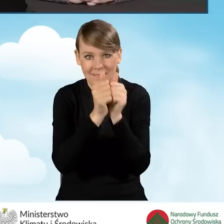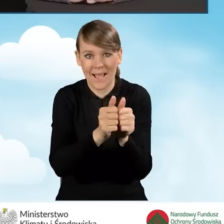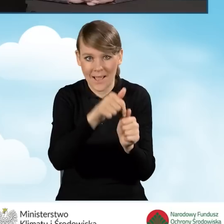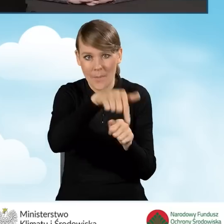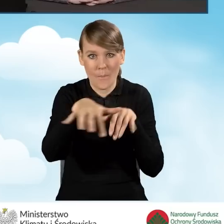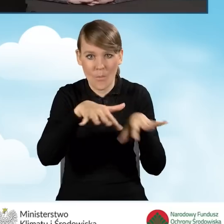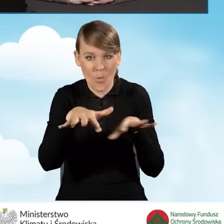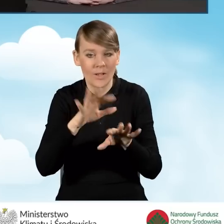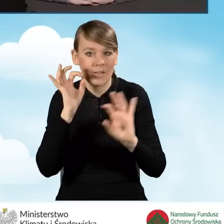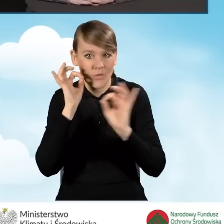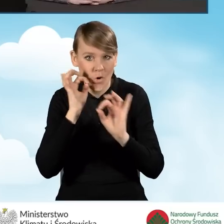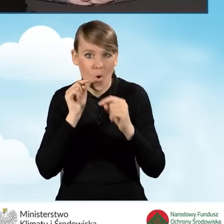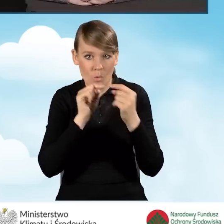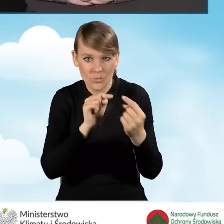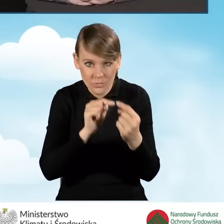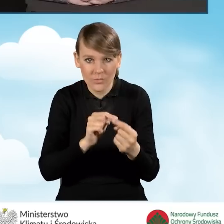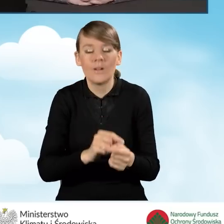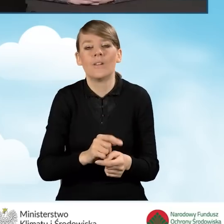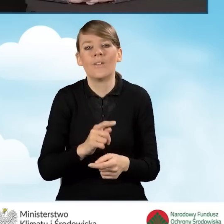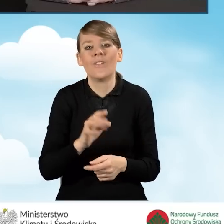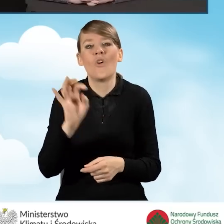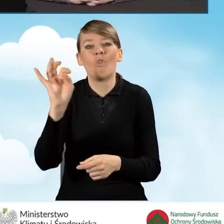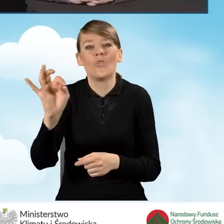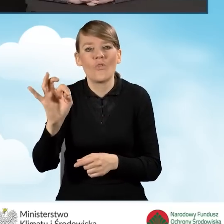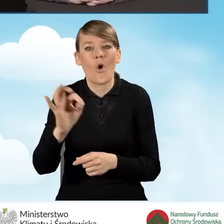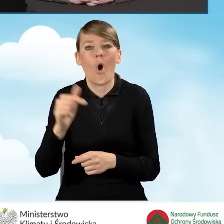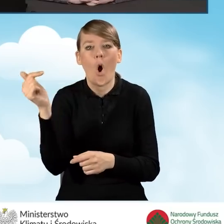odzwierciedlone w ich zakresach obowiązków, tak żeby było wiadomo,